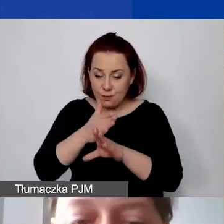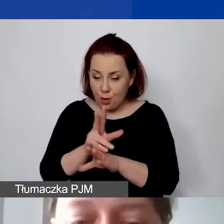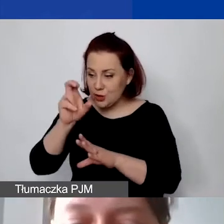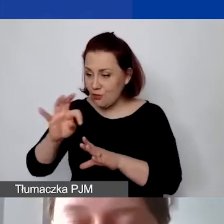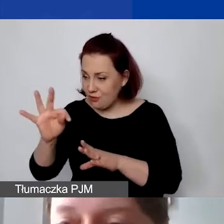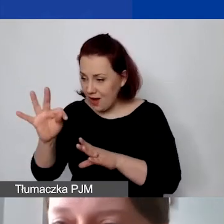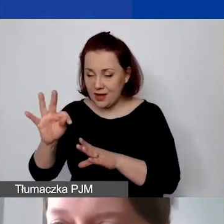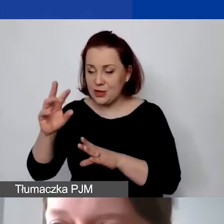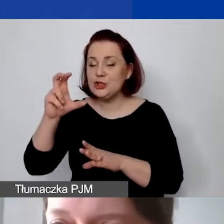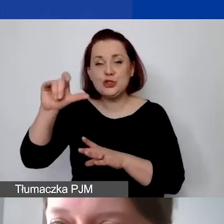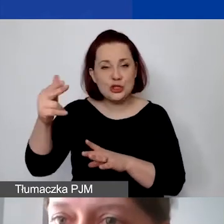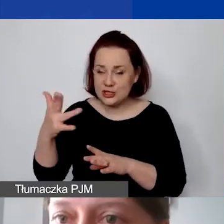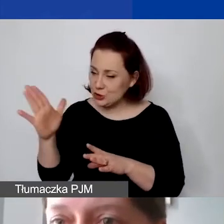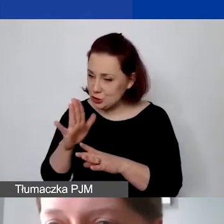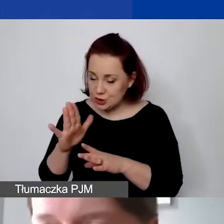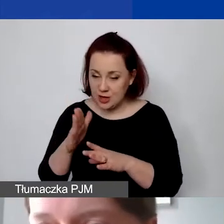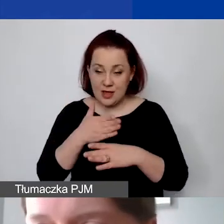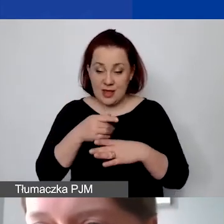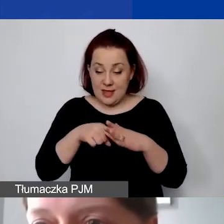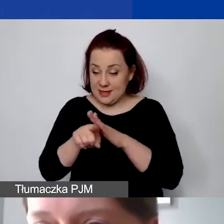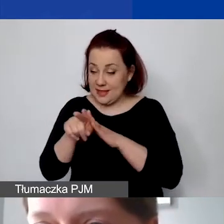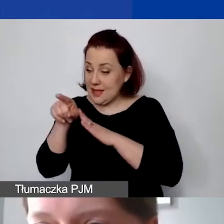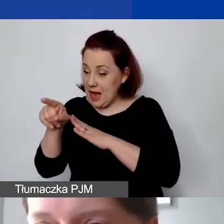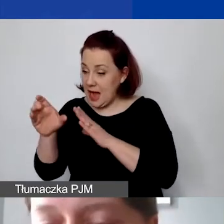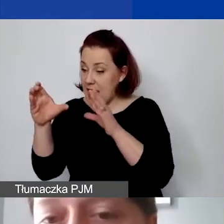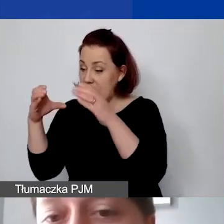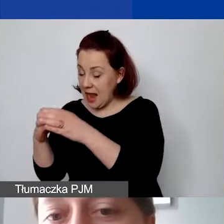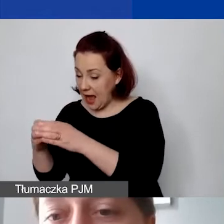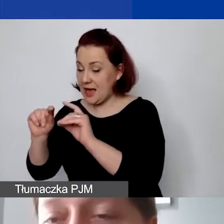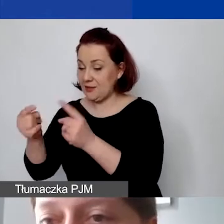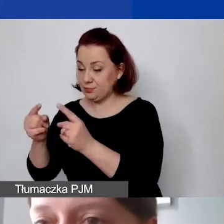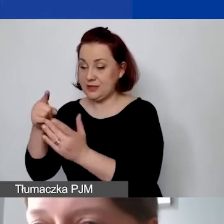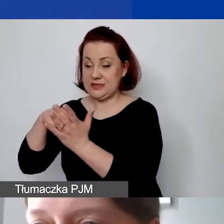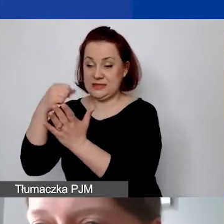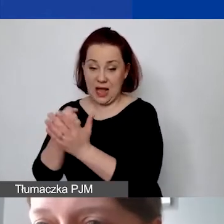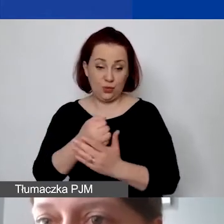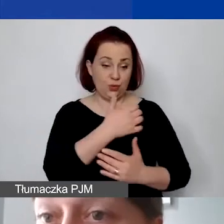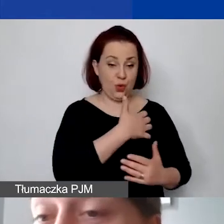pomiędzy działalność statutową i gospodarczą w sposób adekwatny na tyle,